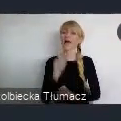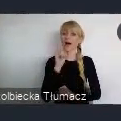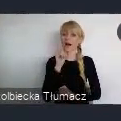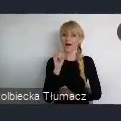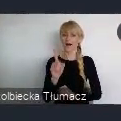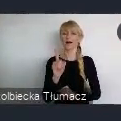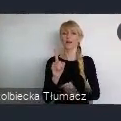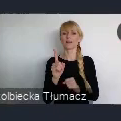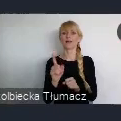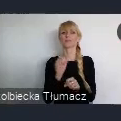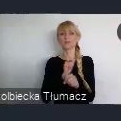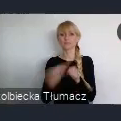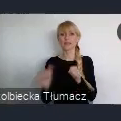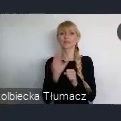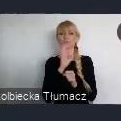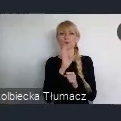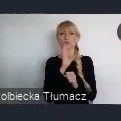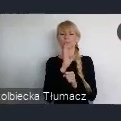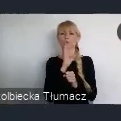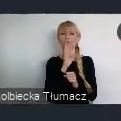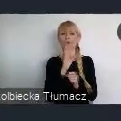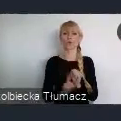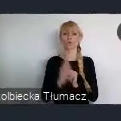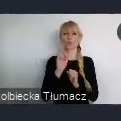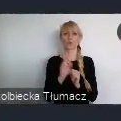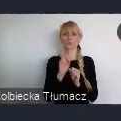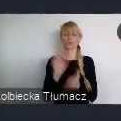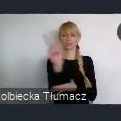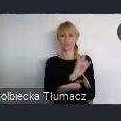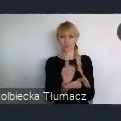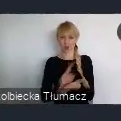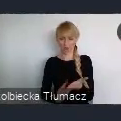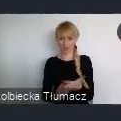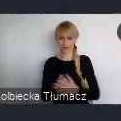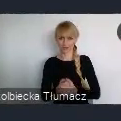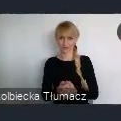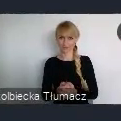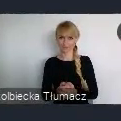Górnośląskiej, a dzisiaj już ustawowo, ustanowionej metropolii